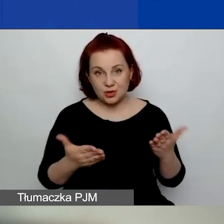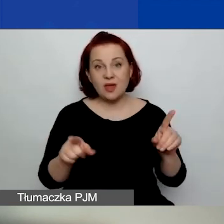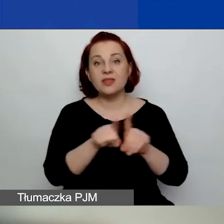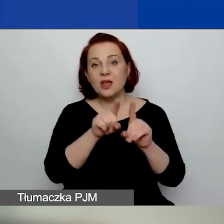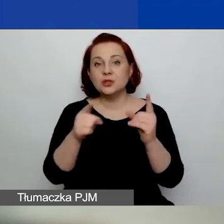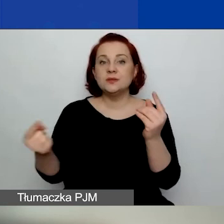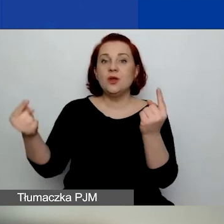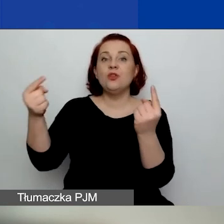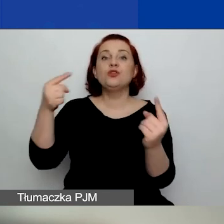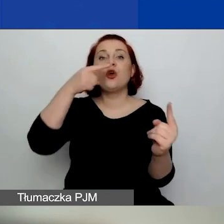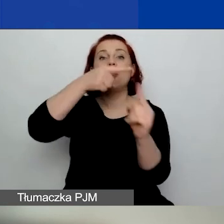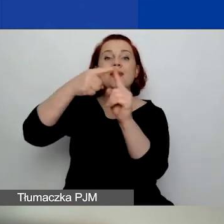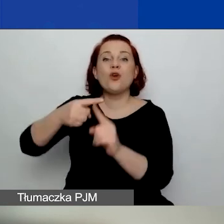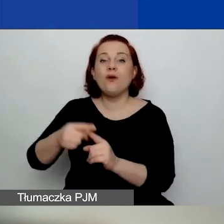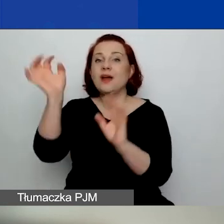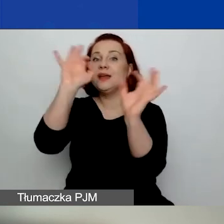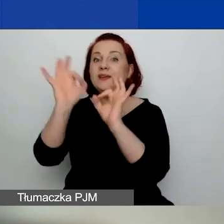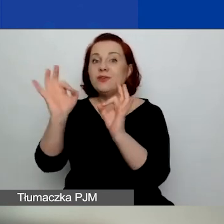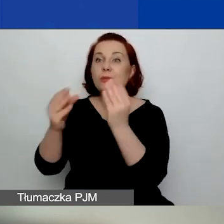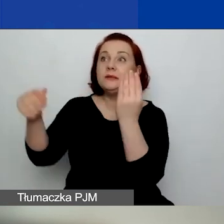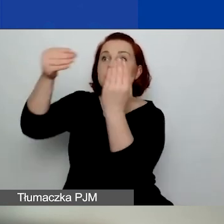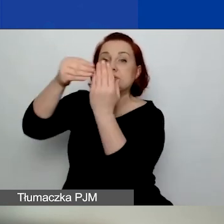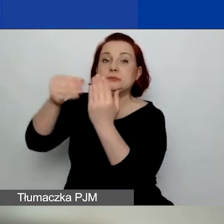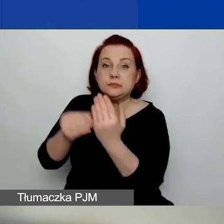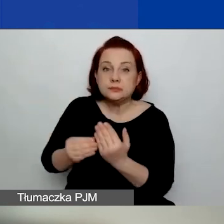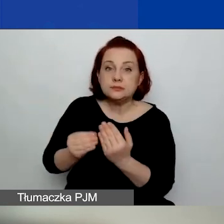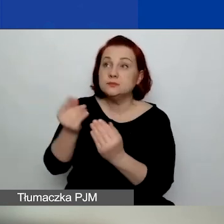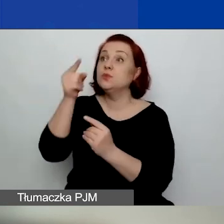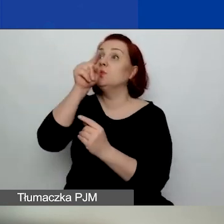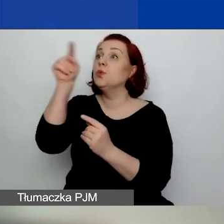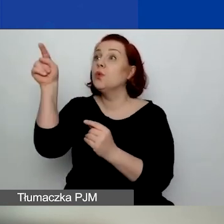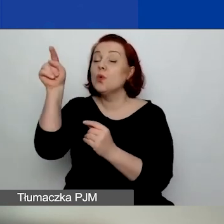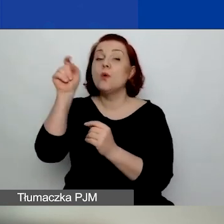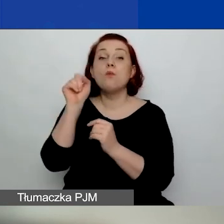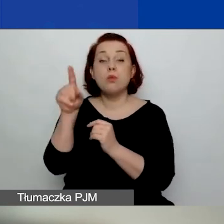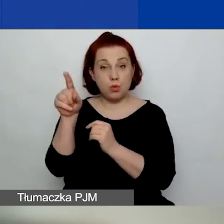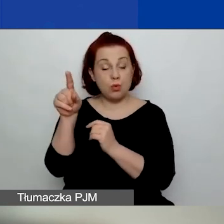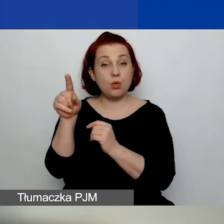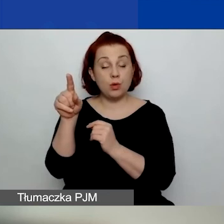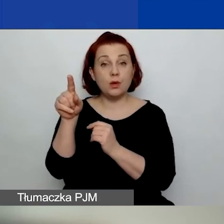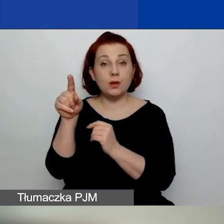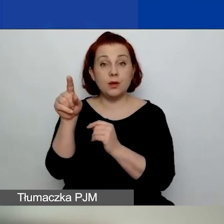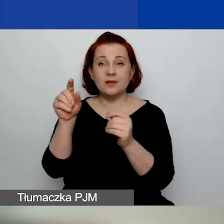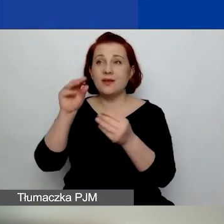ponieważ w przypisach, które rozszerzyliśmy,